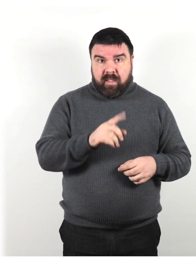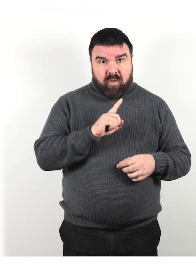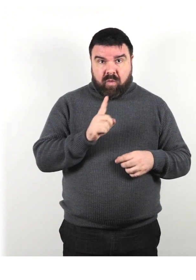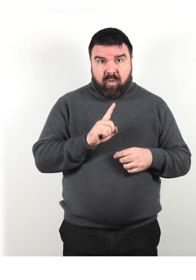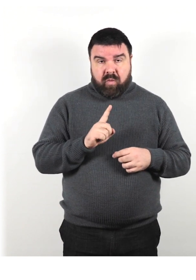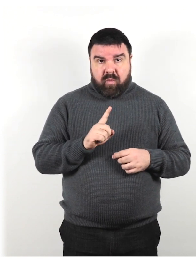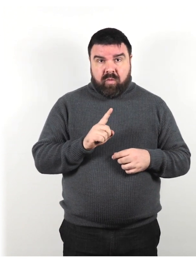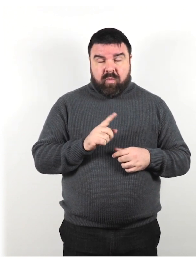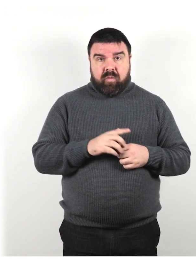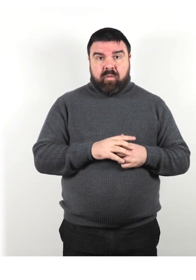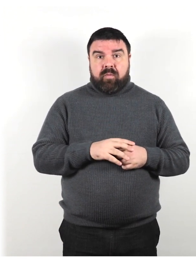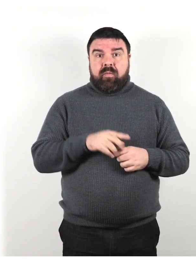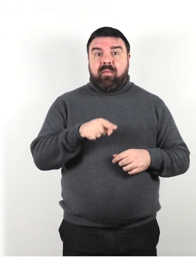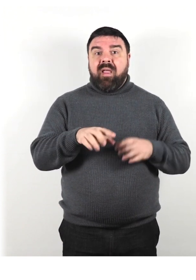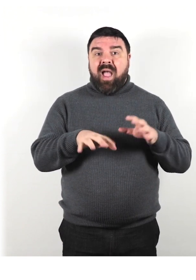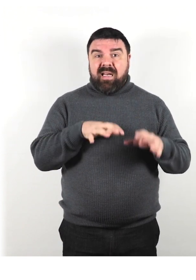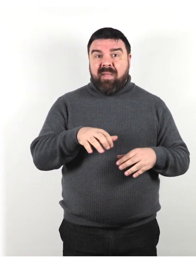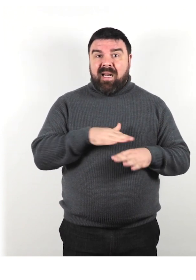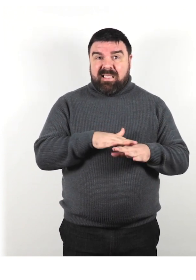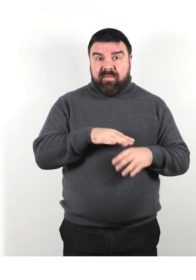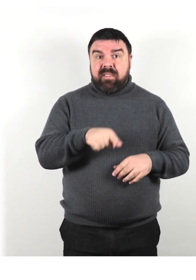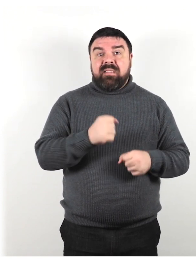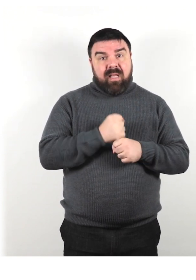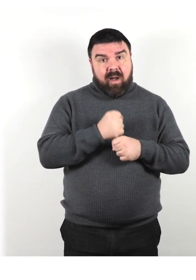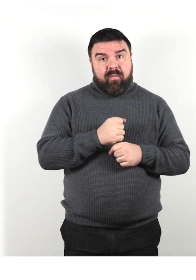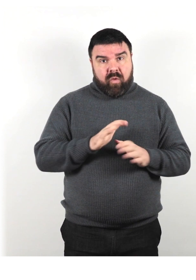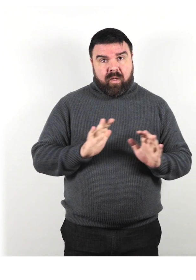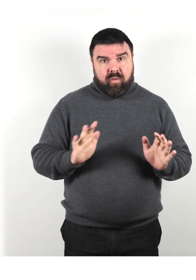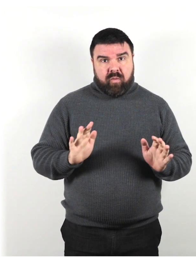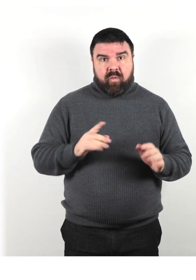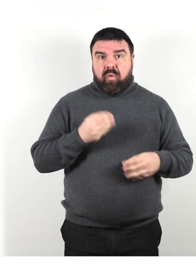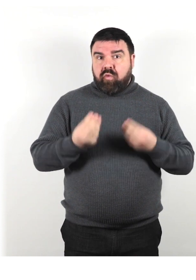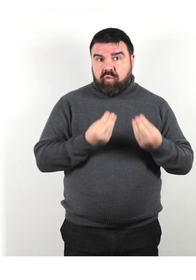Ricorda che l'animale di servizio sta lavorando quindi non giocare con lui.